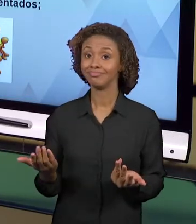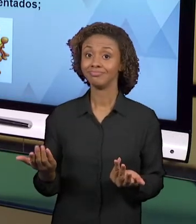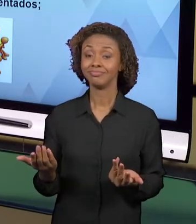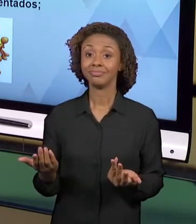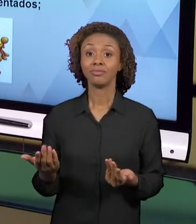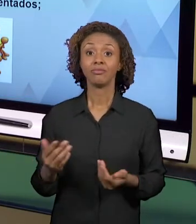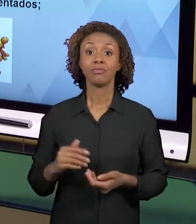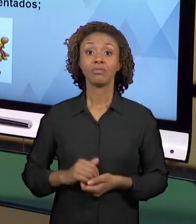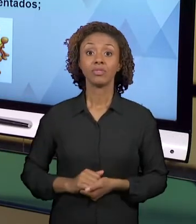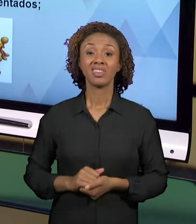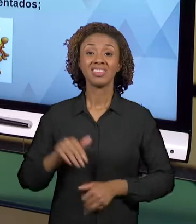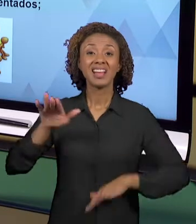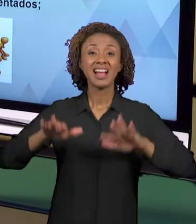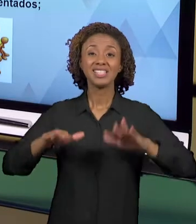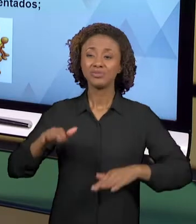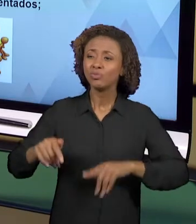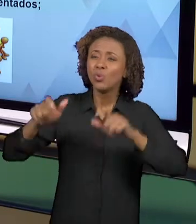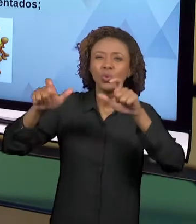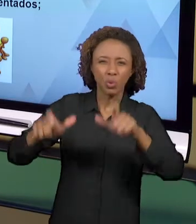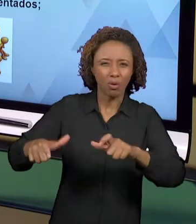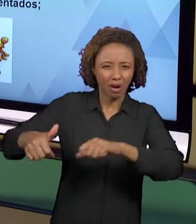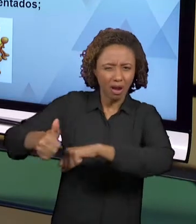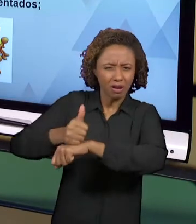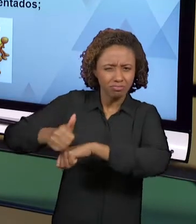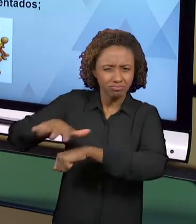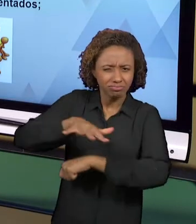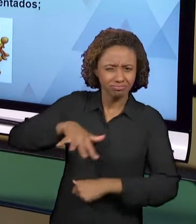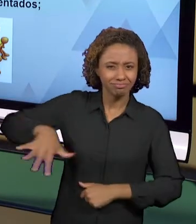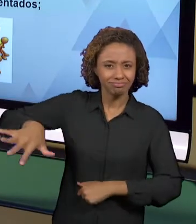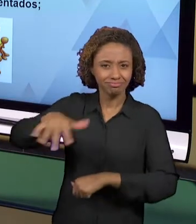AMBIENTE PROFISSIONAL, O PRÓPRIO AMBIENTE ESCOLAR